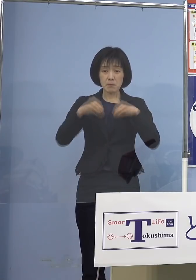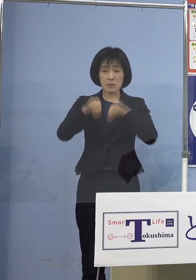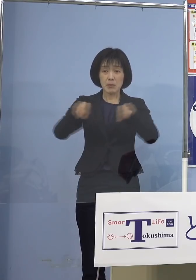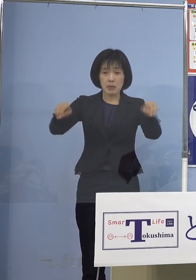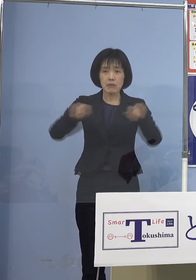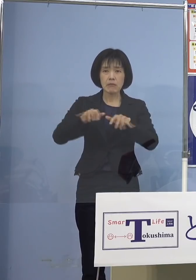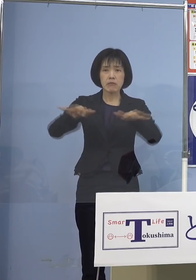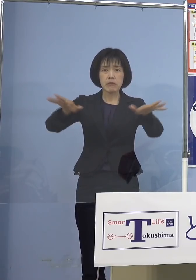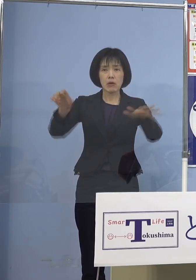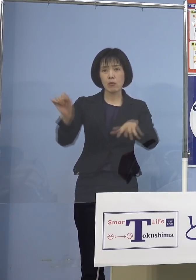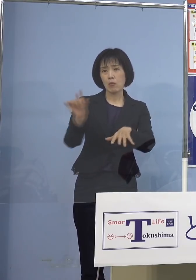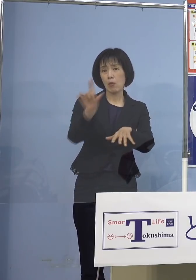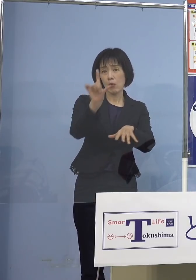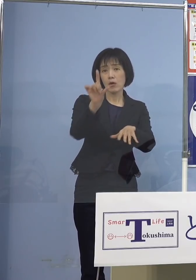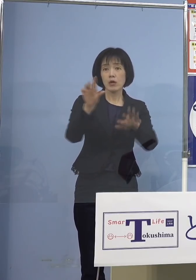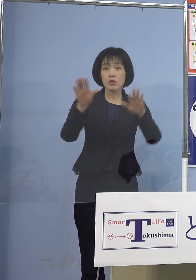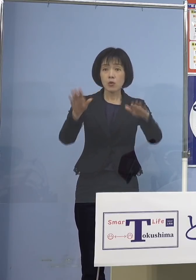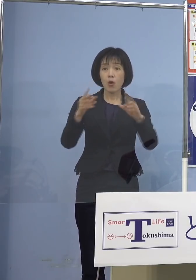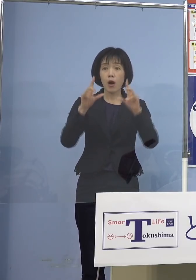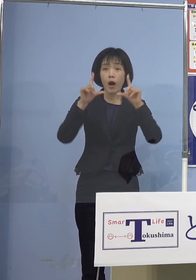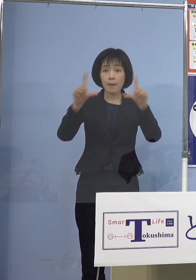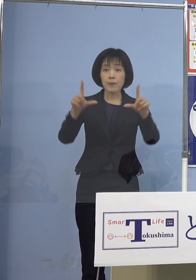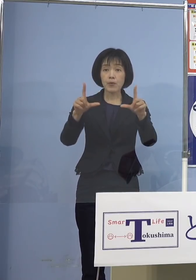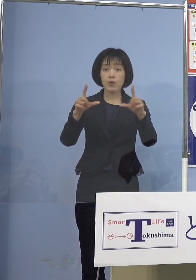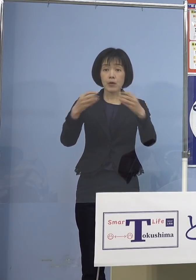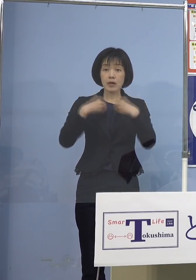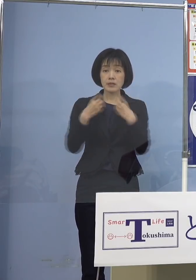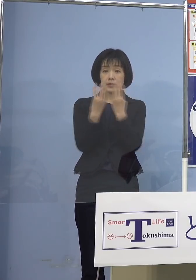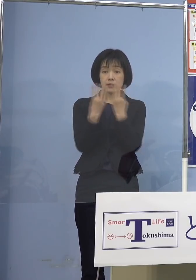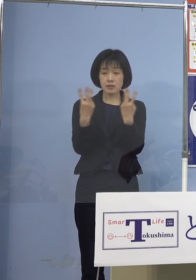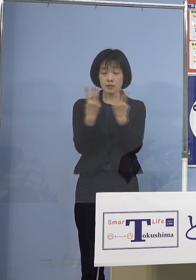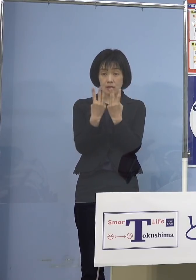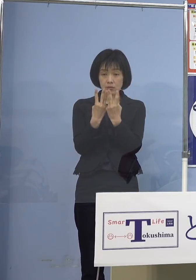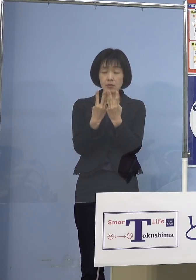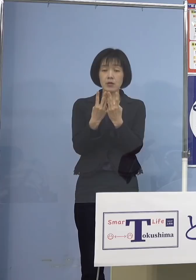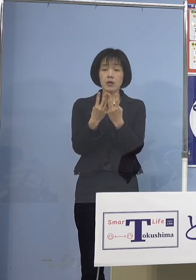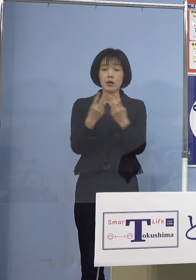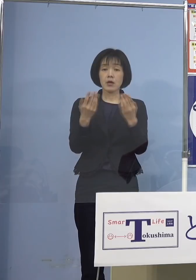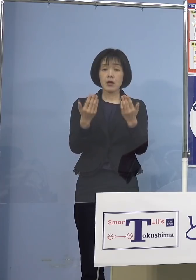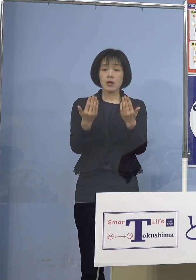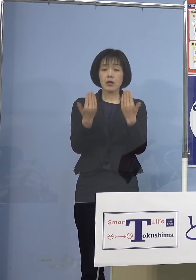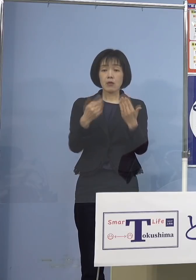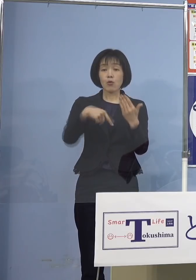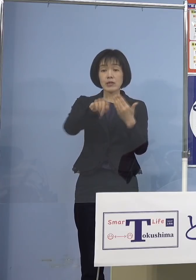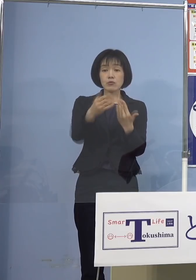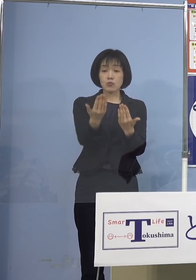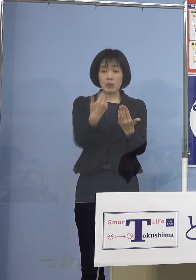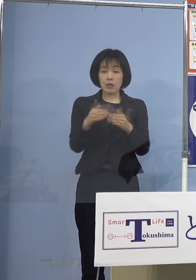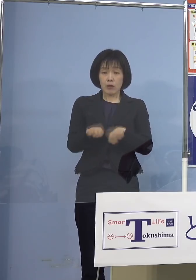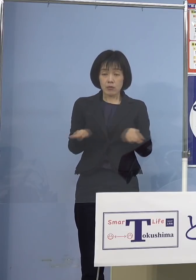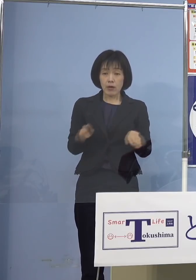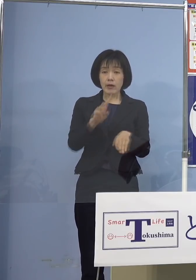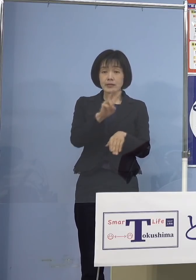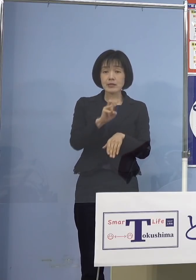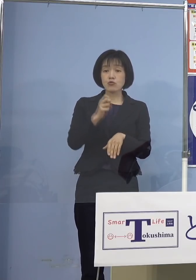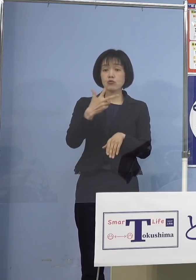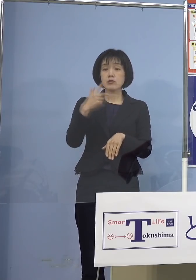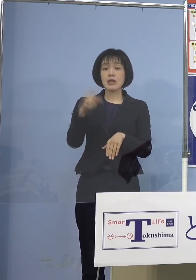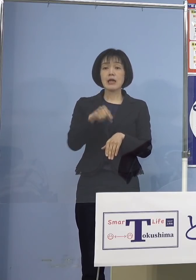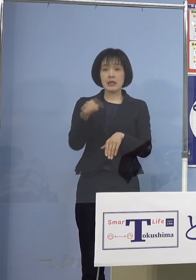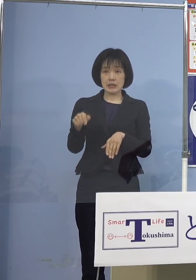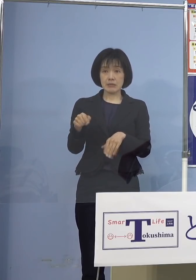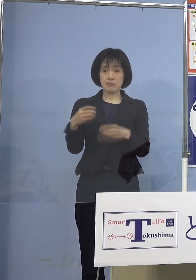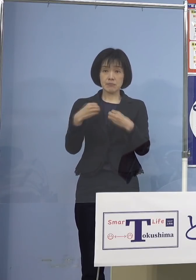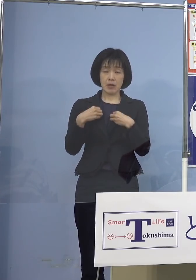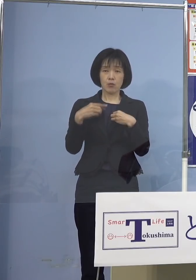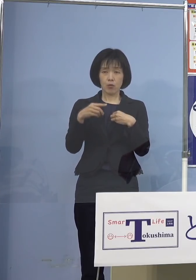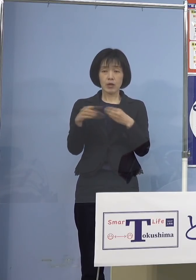今日発表の中でも未就学児が27名 実はこの数は過去2番目に多い